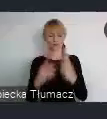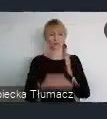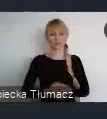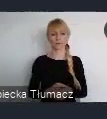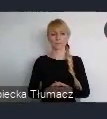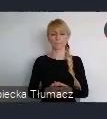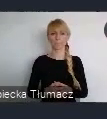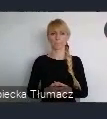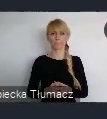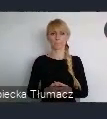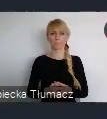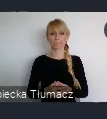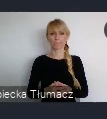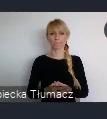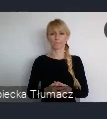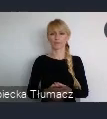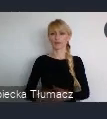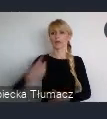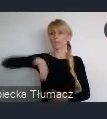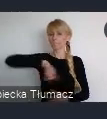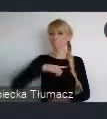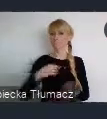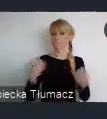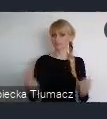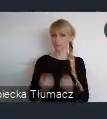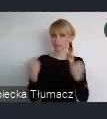A więc my będziemy starali się, tutaj na każdym możliwym polu pomoc.